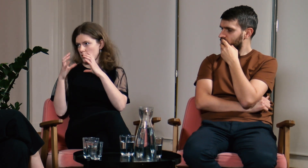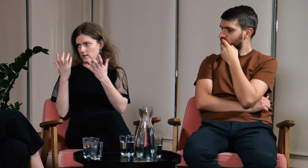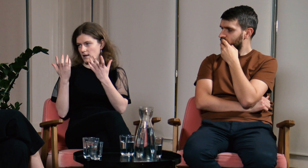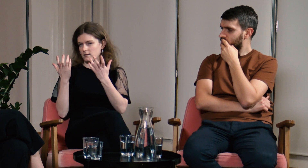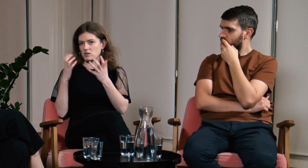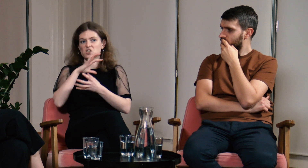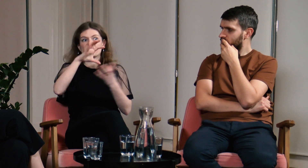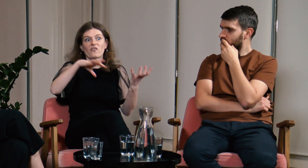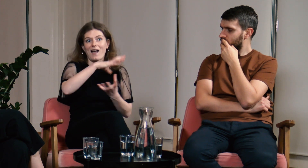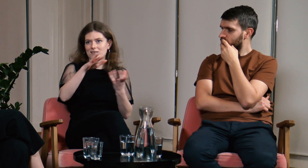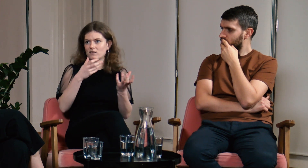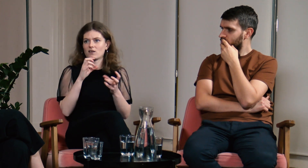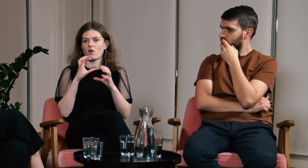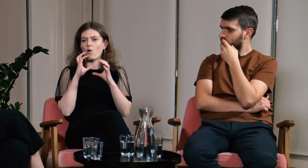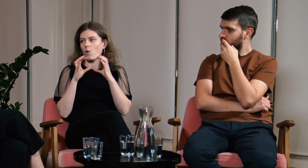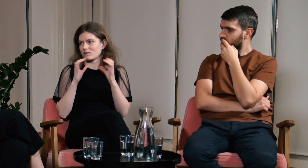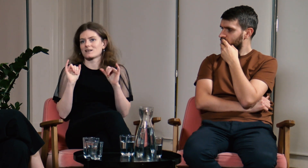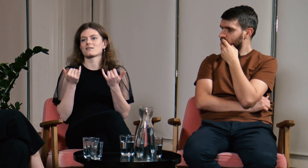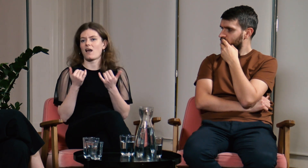z całym światem.